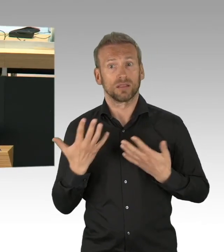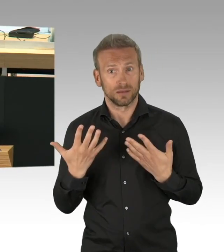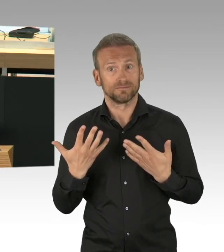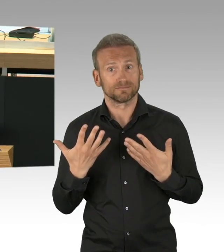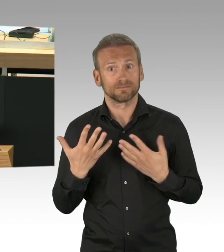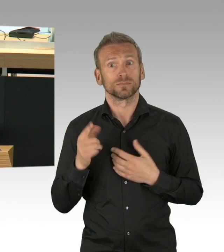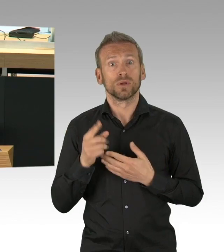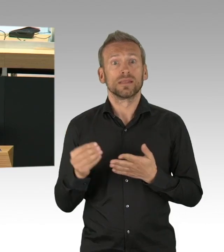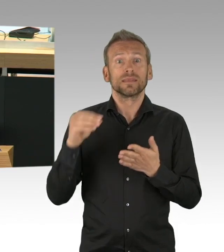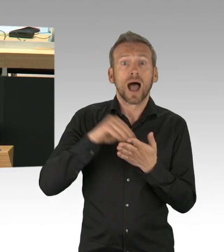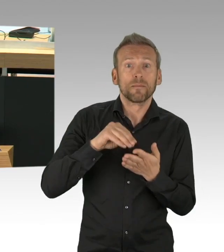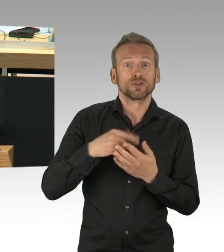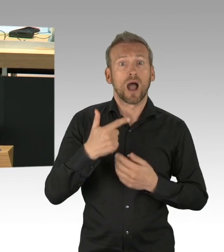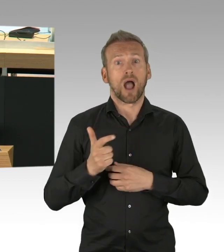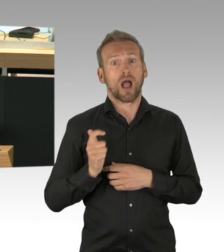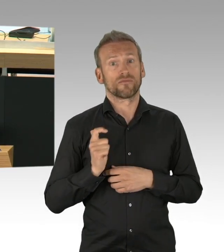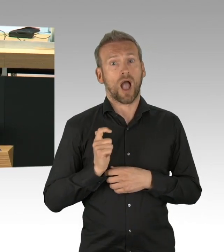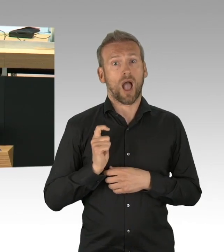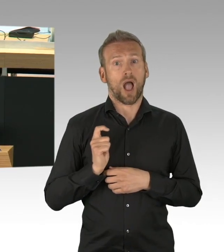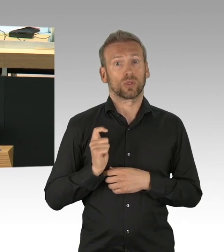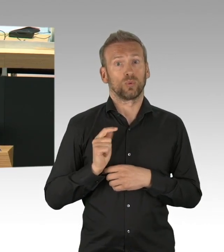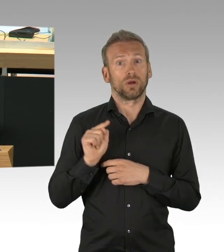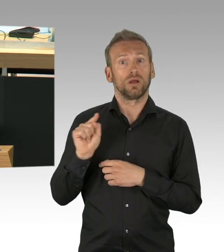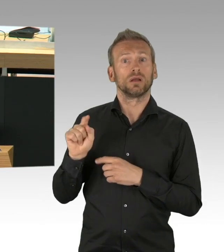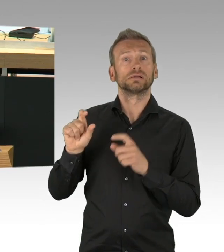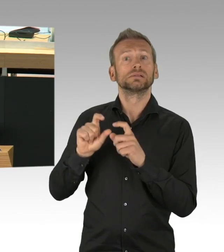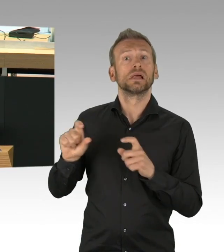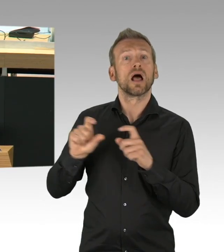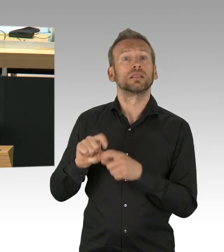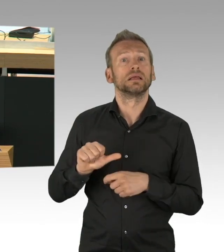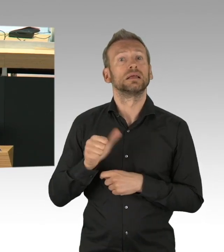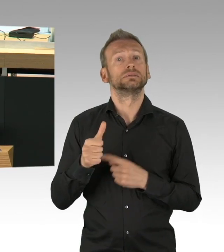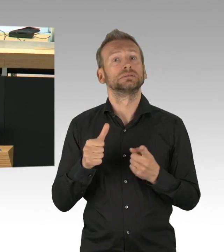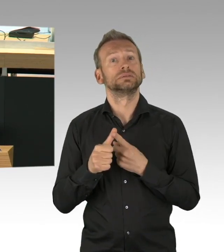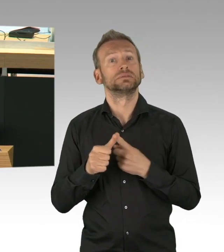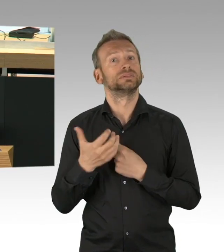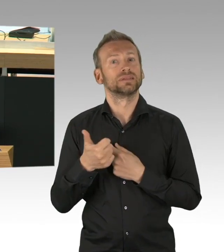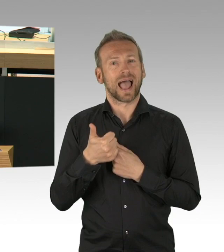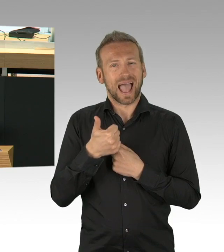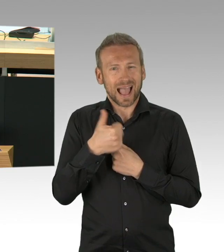die die gewonnene Zeit, die Ihnen die Berliner geschenkt haben, nicht genutzt haben. Als der Einzelhandel geschlossen wurde,